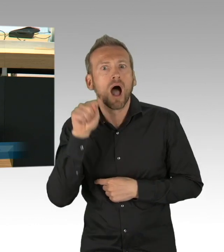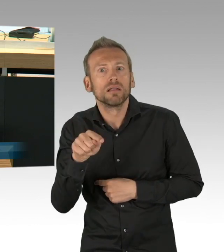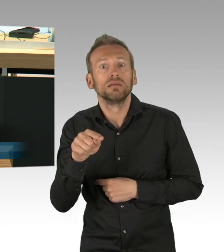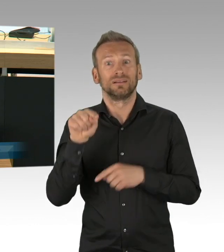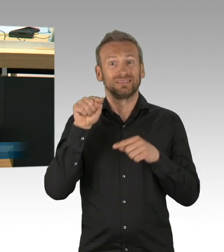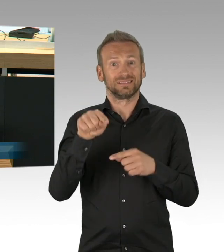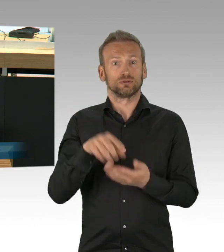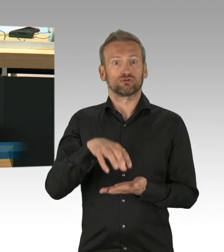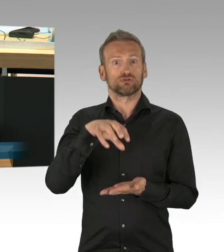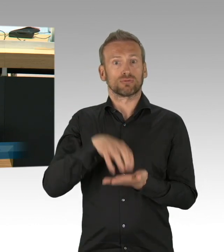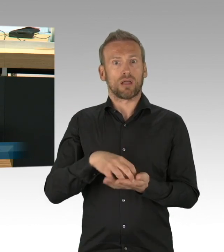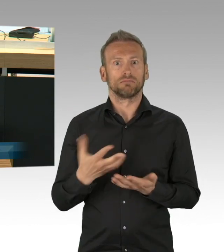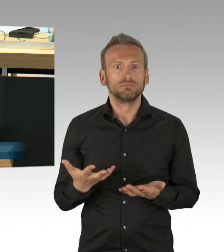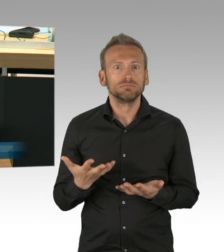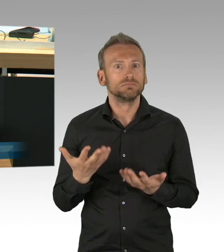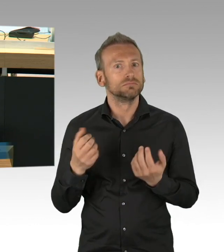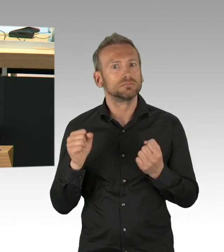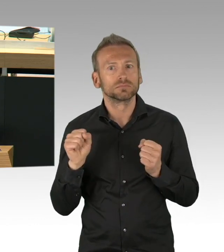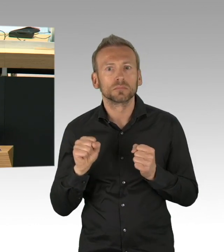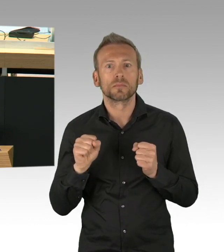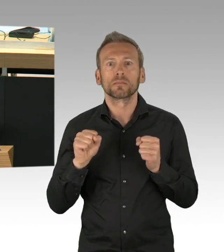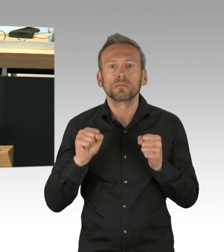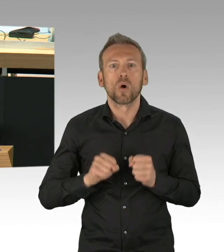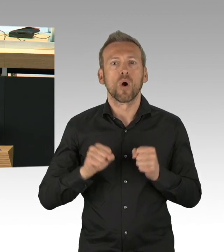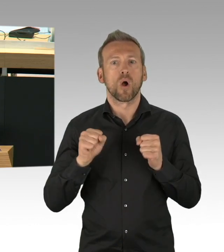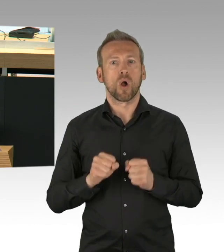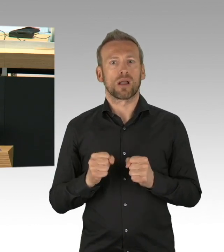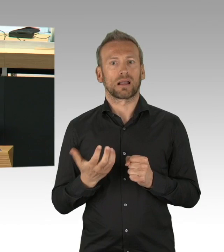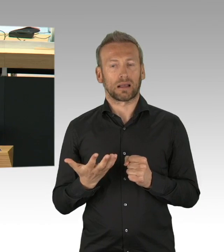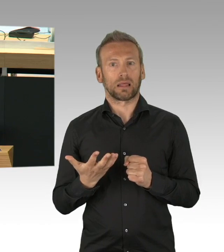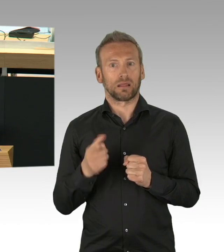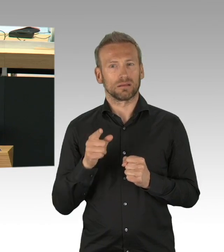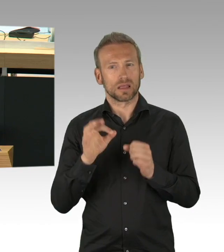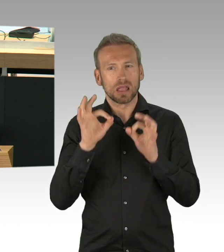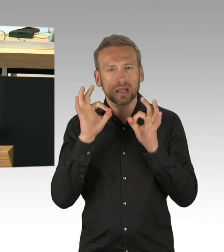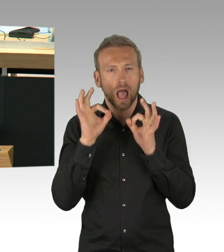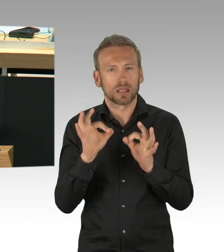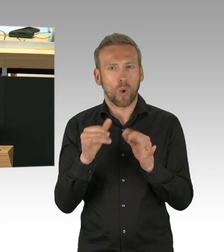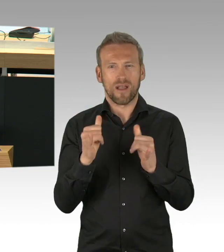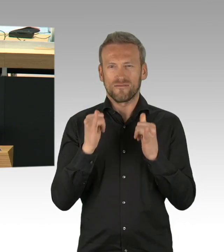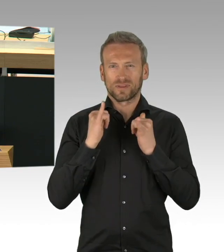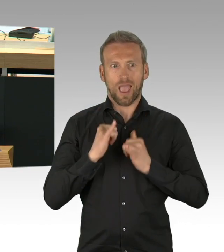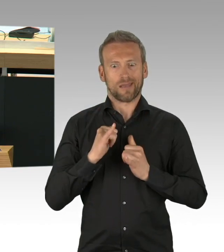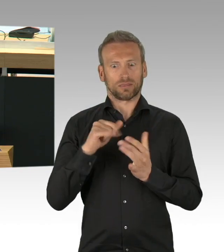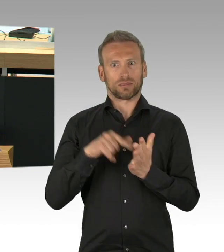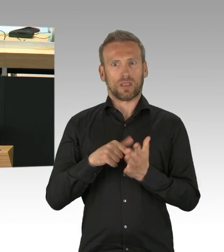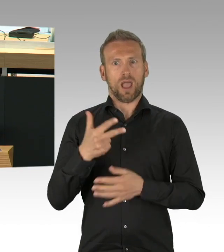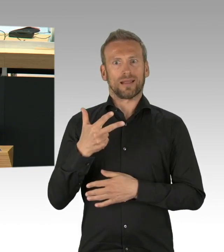von heute auf morgen in der Stadt geschlossen haben. Und wie Sie alle wissen, blieb es nicht bei diesen Clubs,